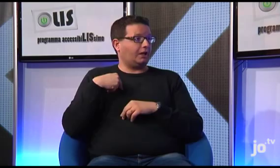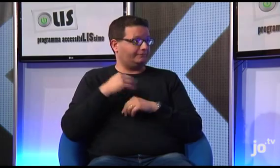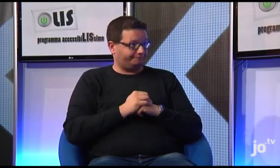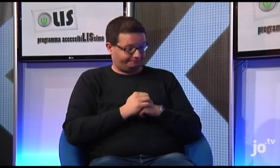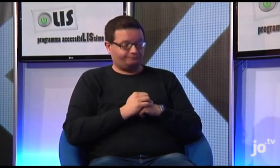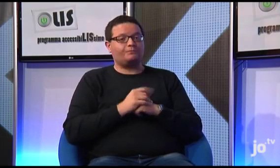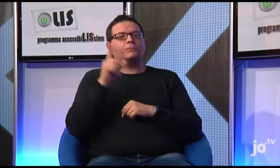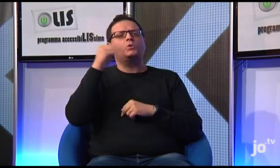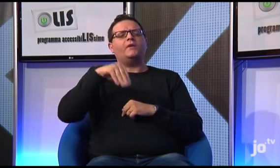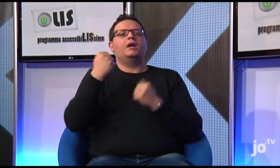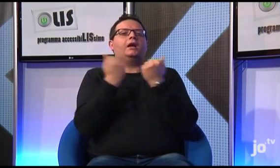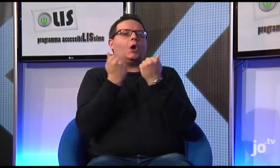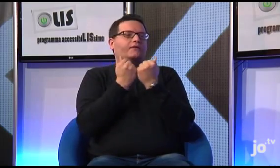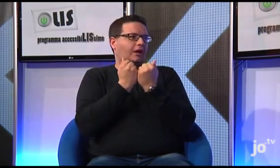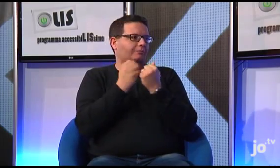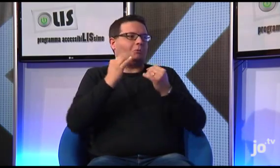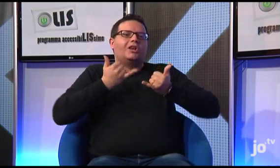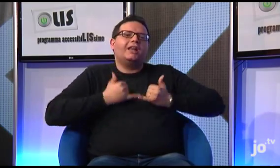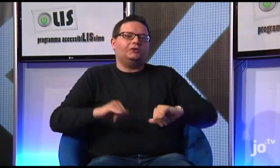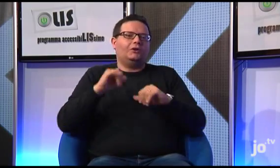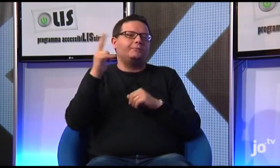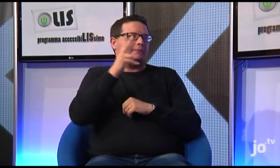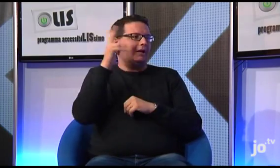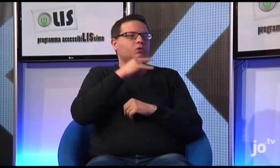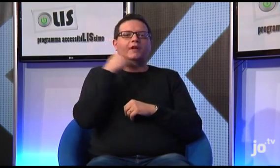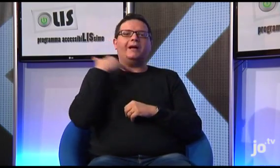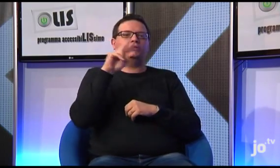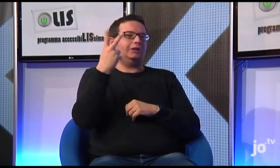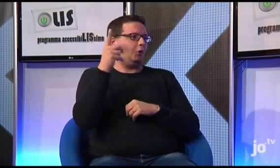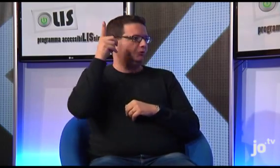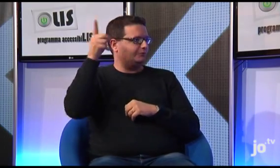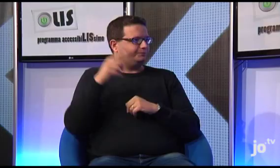a Cracovia, in Polonia, paese d'origine di Papa Giovanni Paolo II,